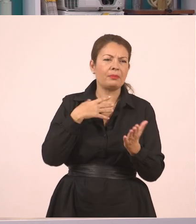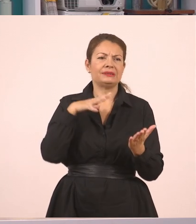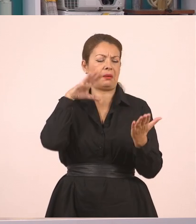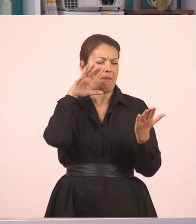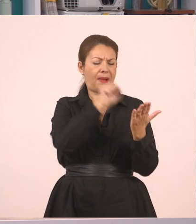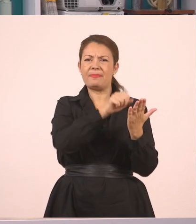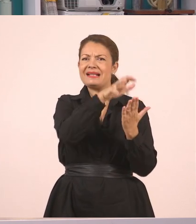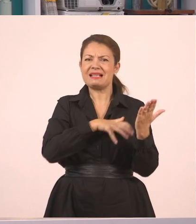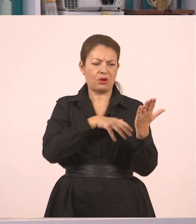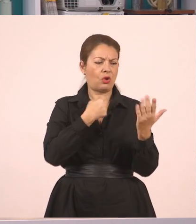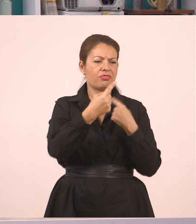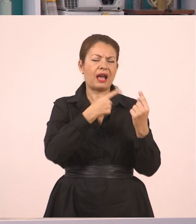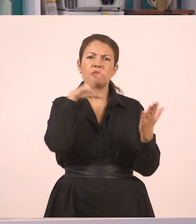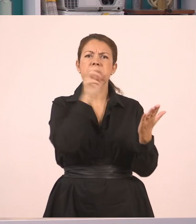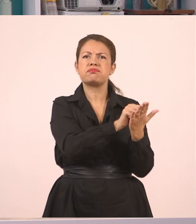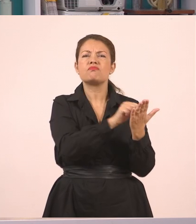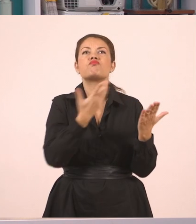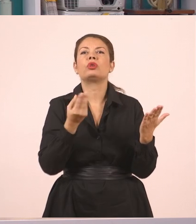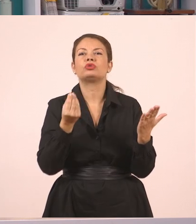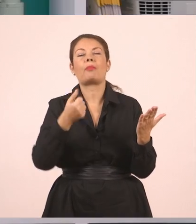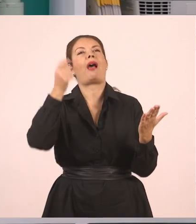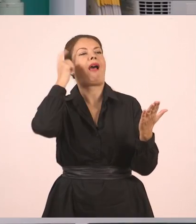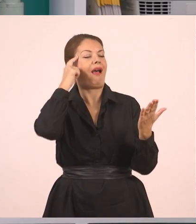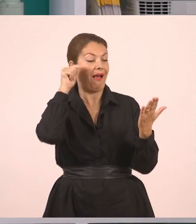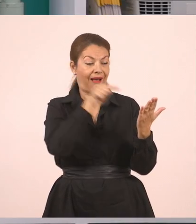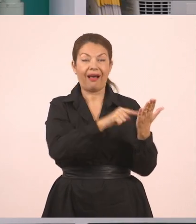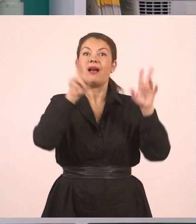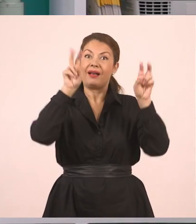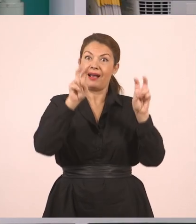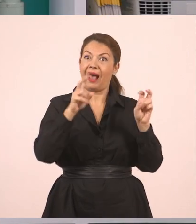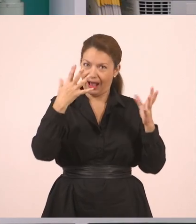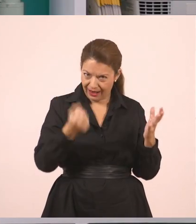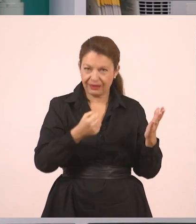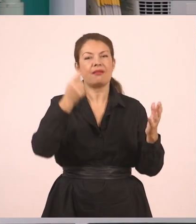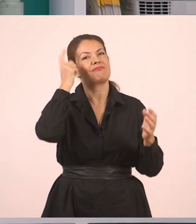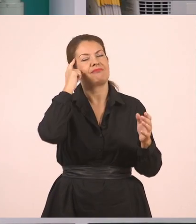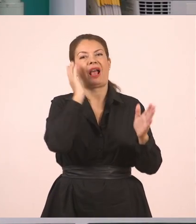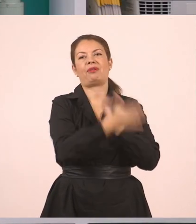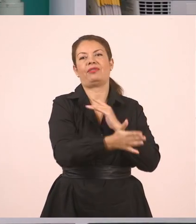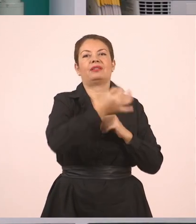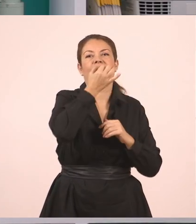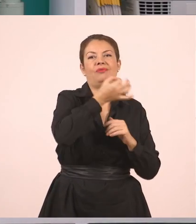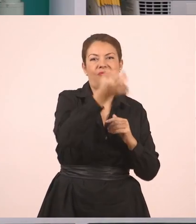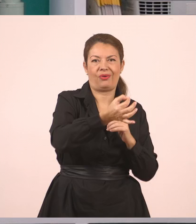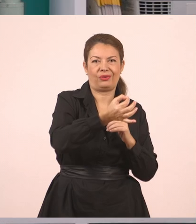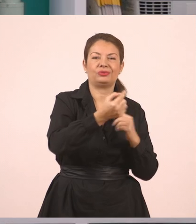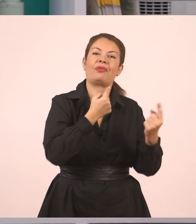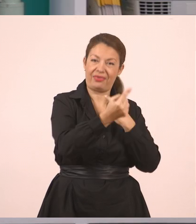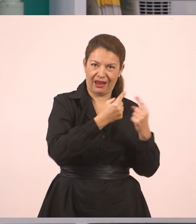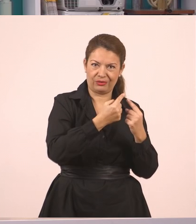Καμιά φορά όμως θα έχετε δει στα βιβλία σας, ότι υπάρχει και η παύλα του διαλόγου. Άρα για τον ευθύ λόγο, λοιπόν, παιδιά,